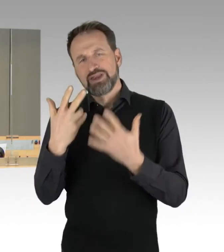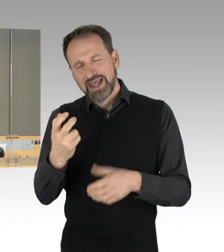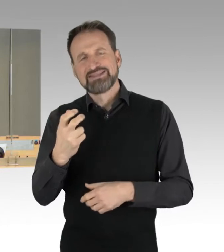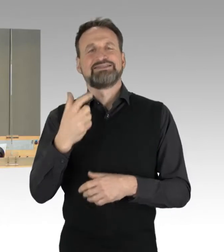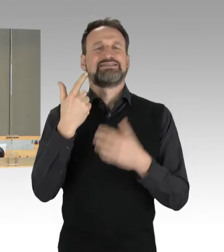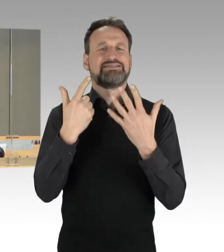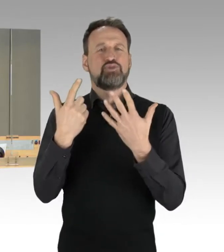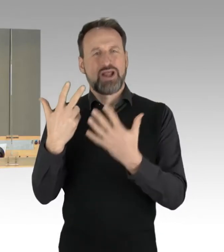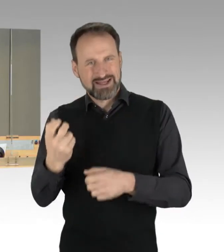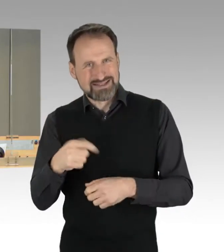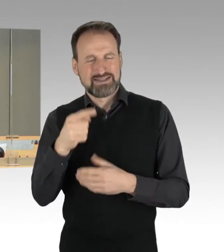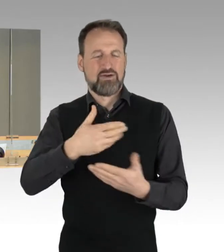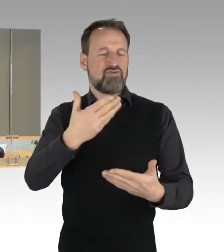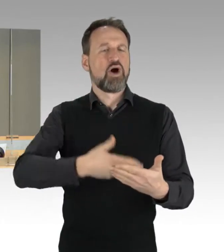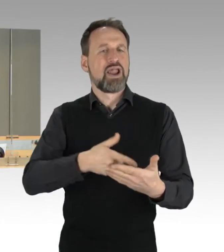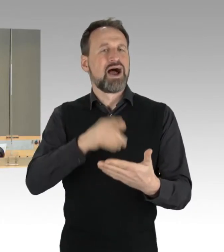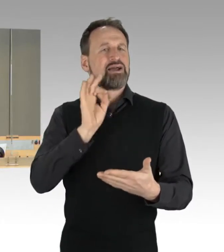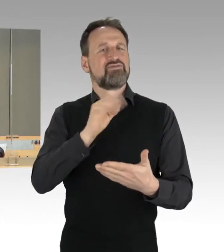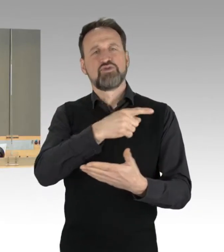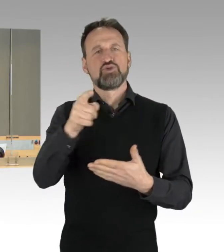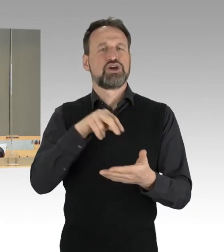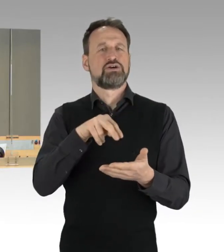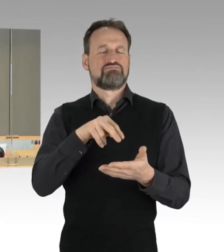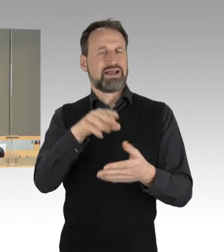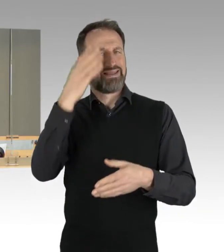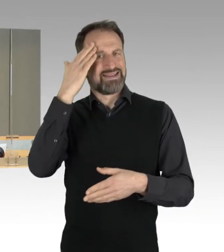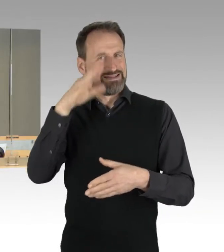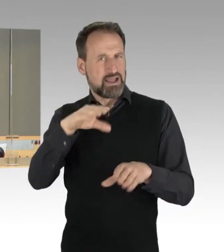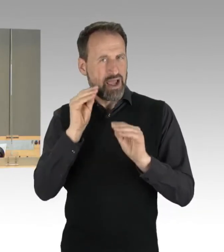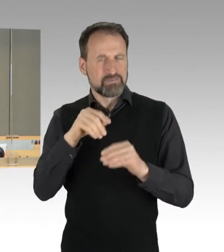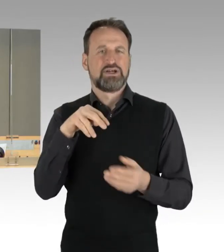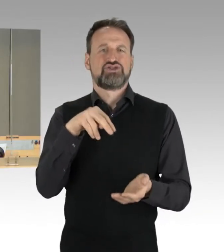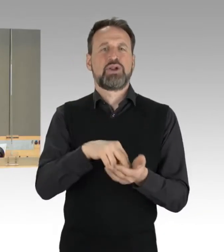Stellungnahme des Senats zum Jahresbericht 2021 des Rechnungshofs